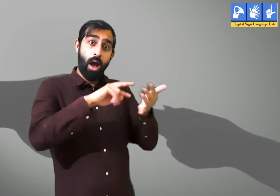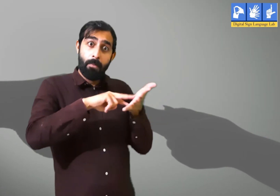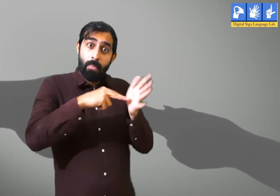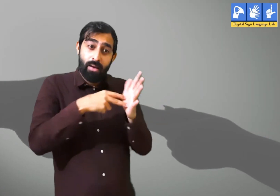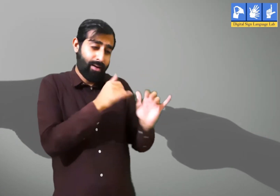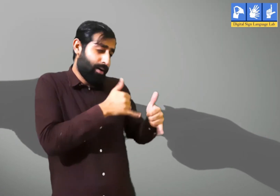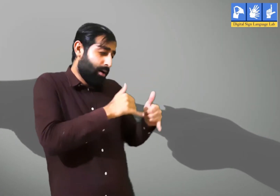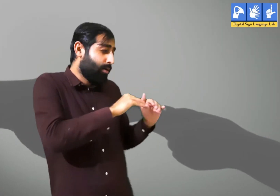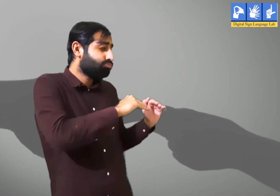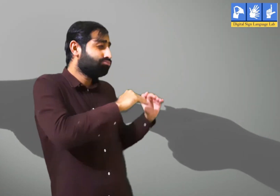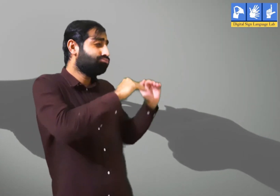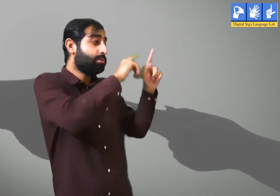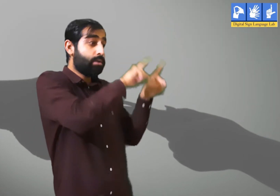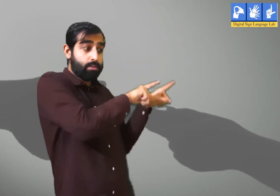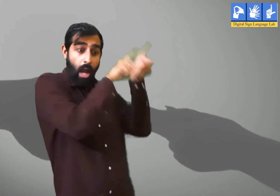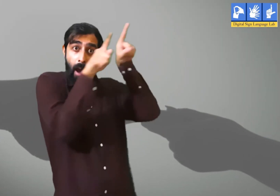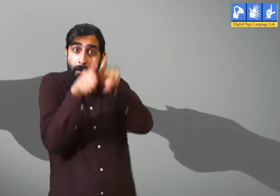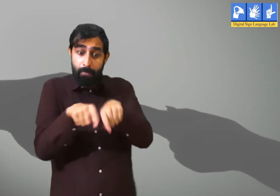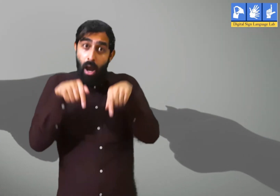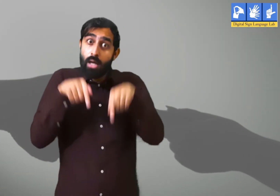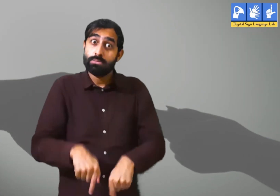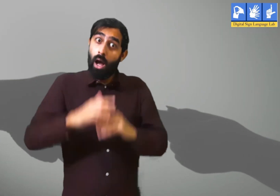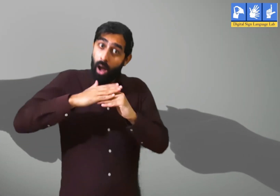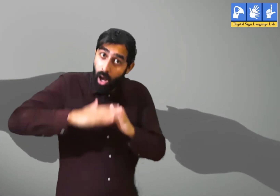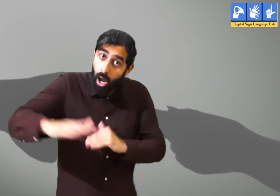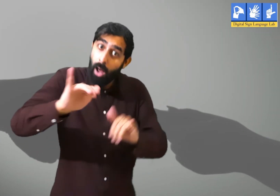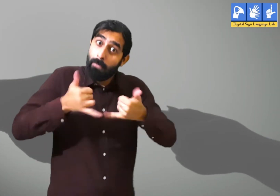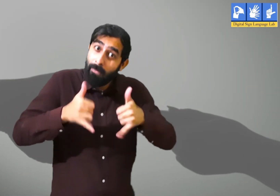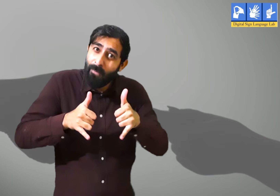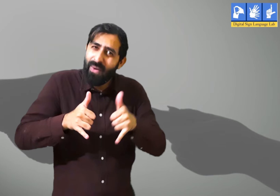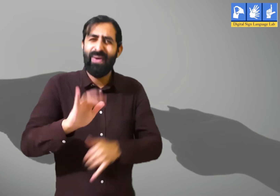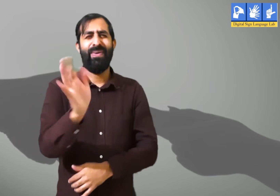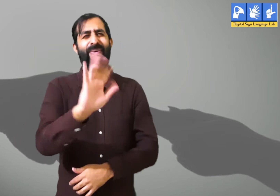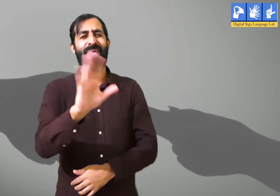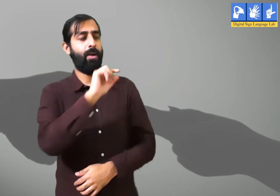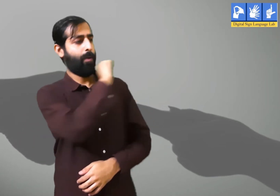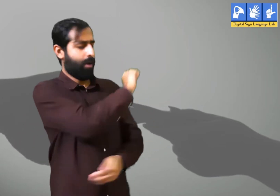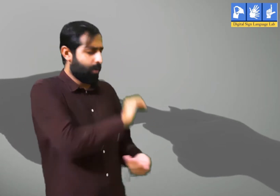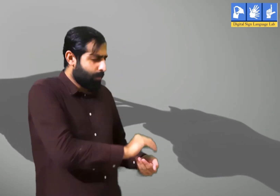उस वक़्त जिस तरह हम खेला करते क्या आज भी हम उसी तरह खेल सकते हैं ? नहीं।